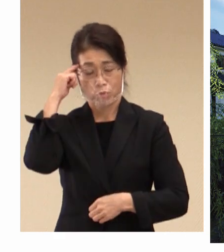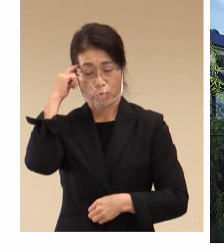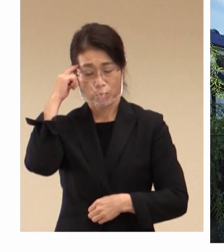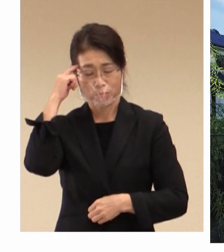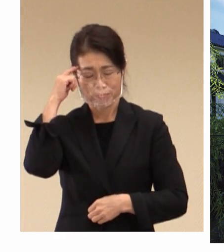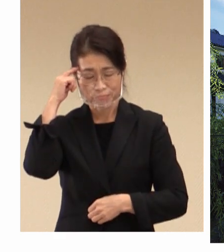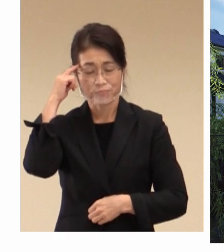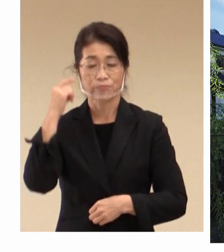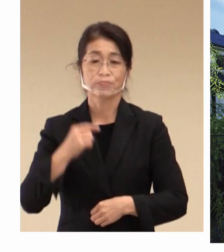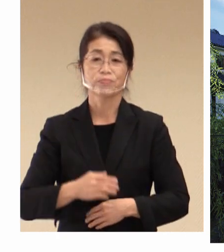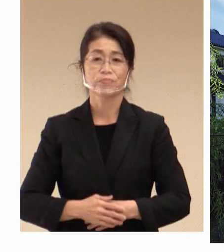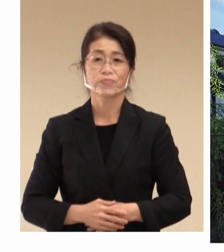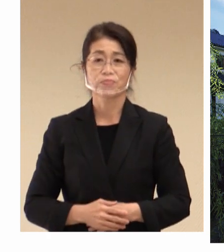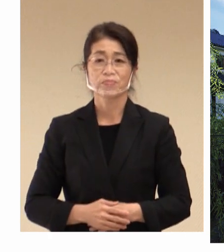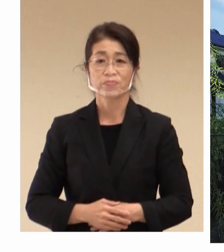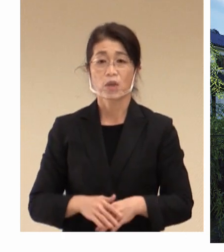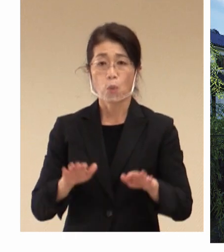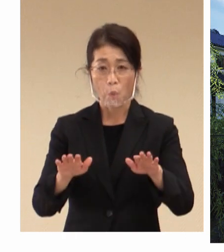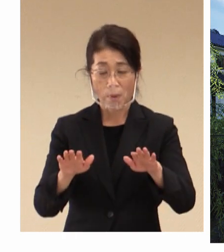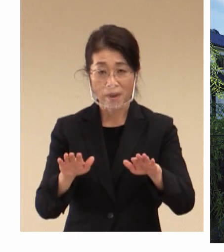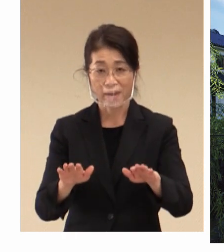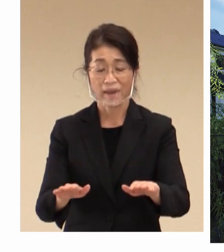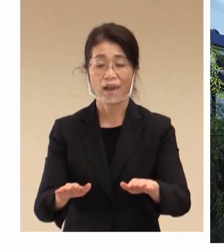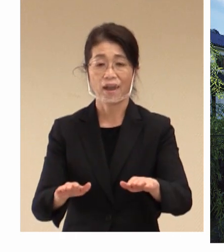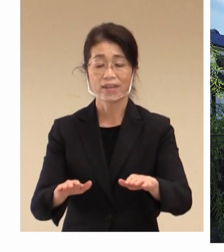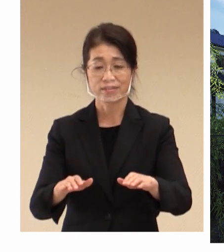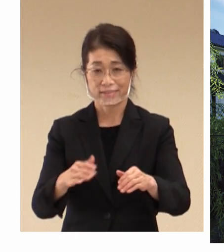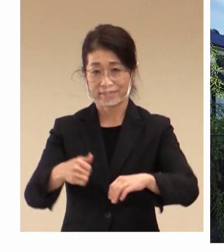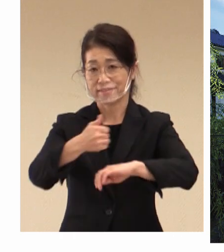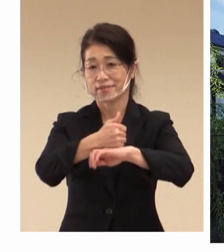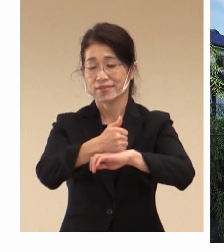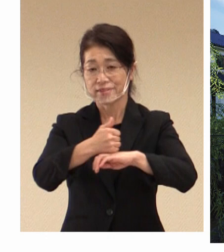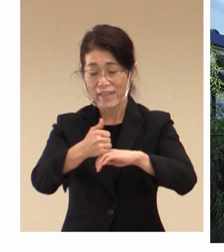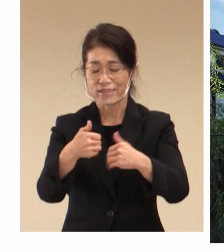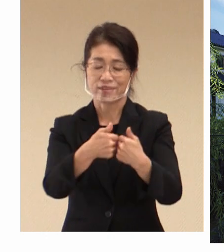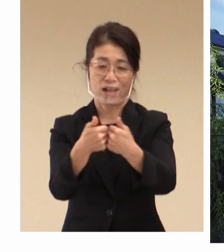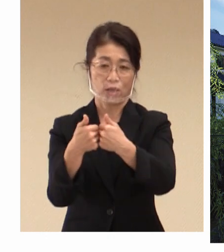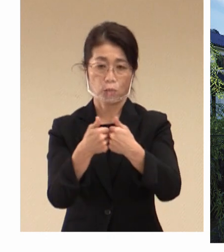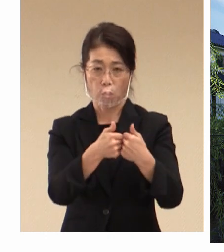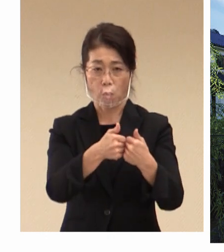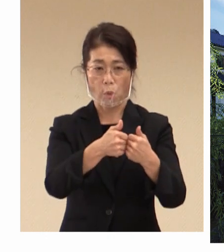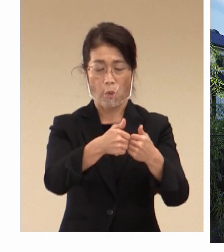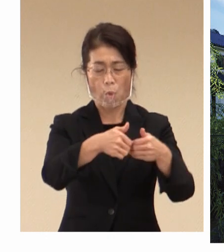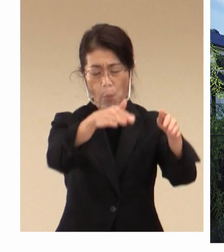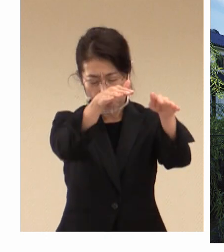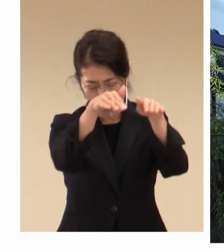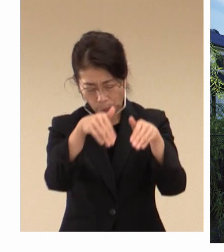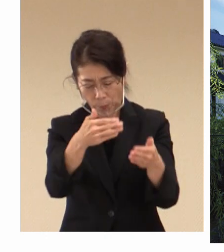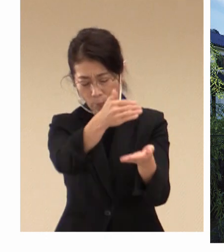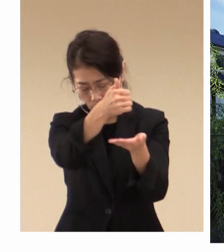考えておりまして、この度の大臣会合の 誘致につきまして行ってきたところで